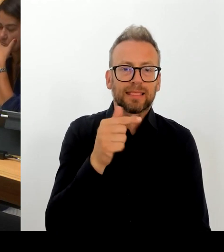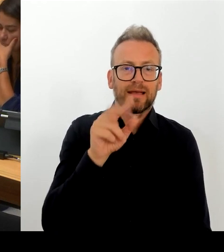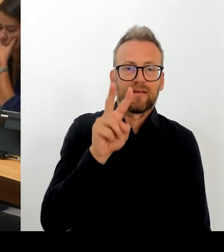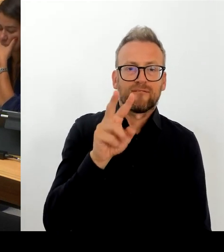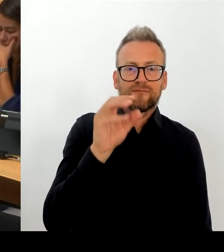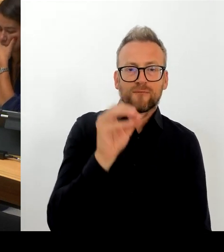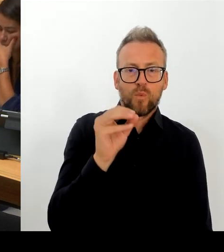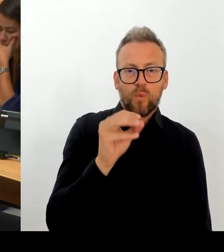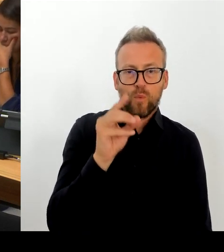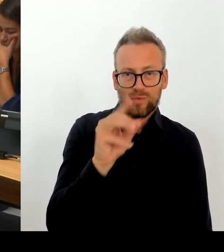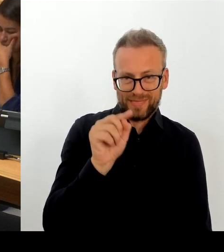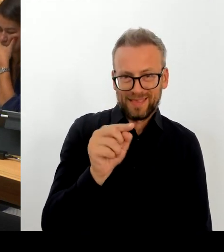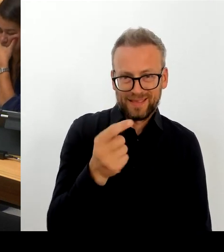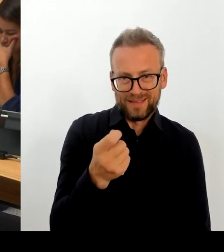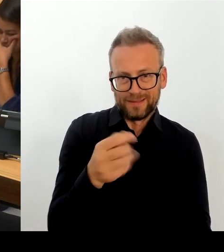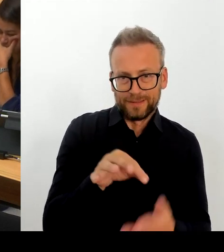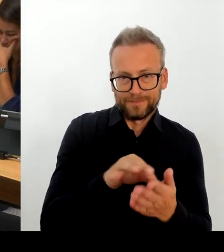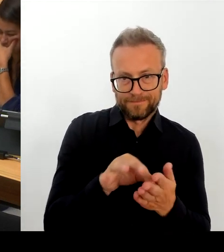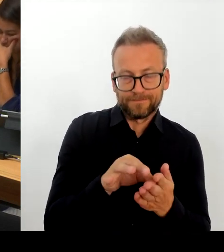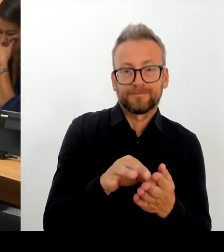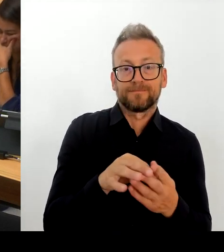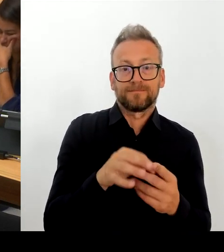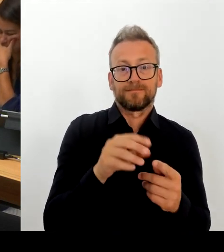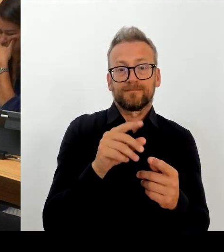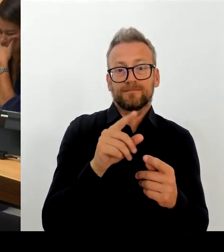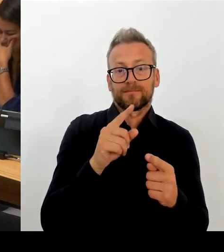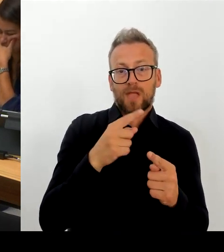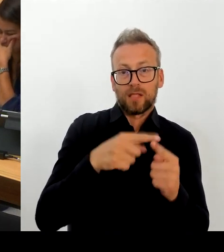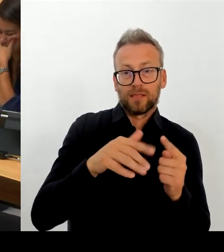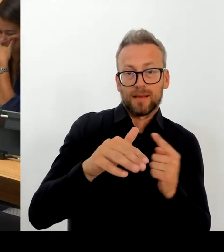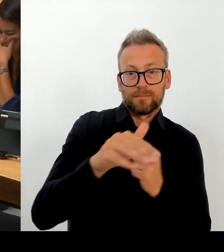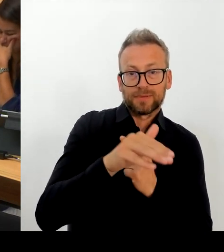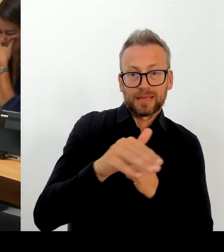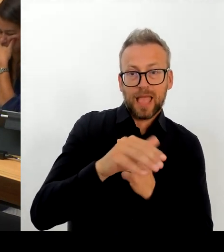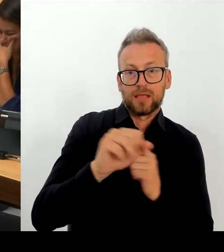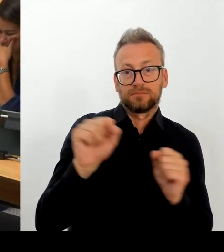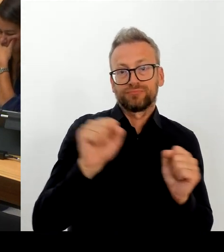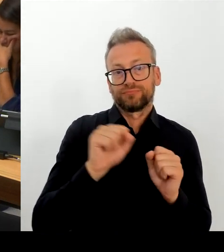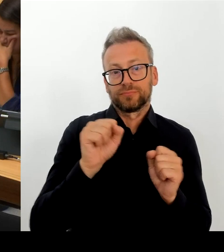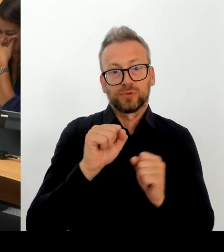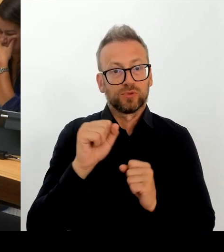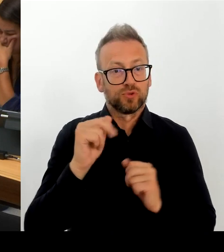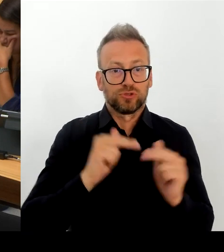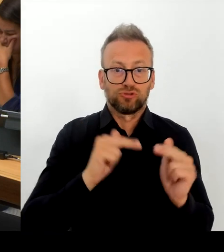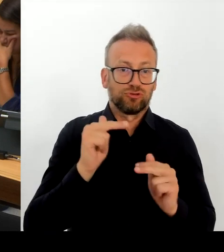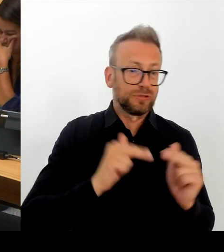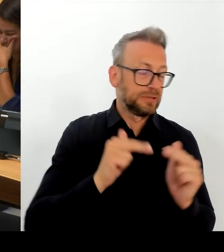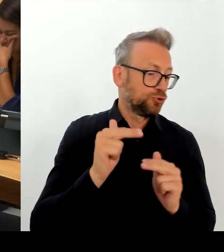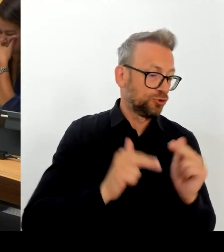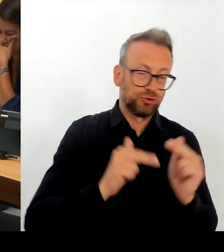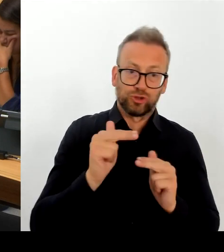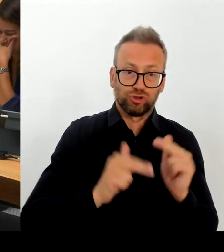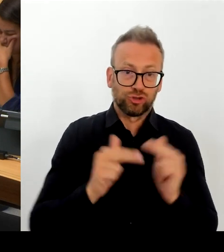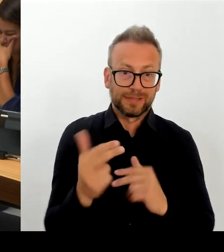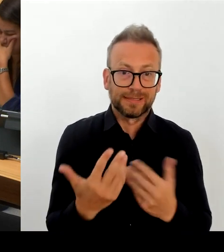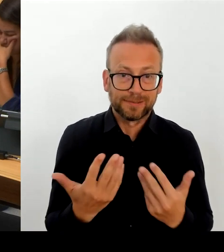erlauben, den starren Rahmen des Tarifrechts in allen Aspekten so aufrecht zu erhalten, wie er uns bisher mit auf den Weg gegeben ist. Und ich nehme wahr, dass die